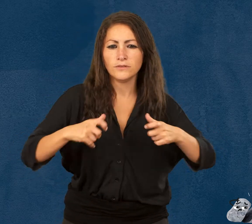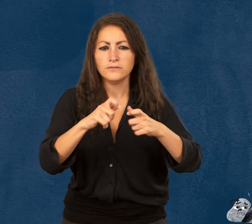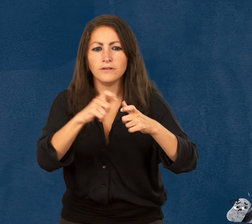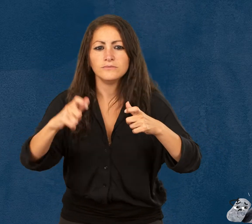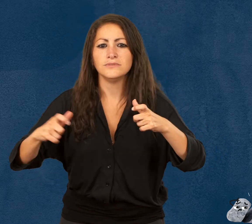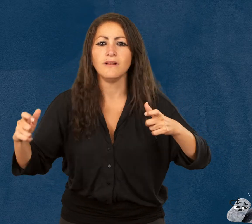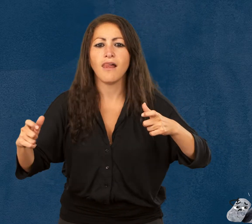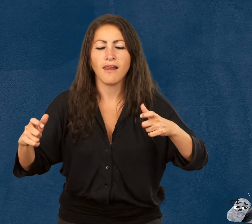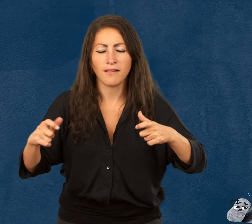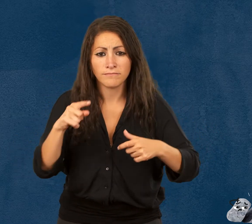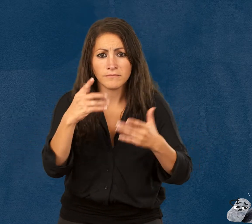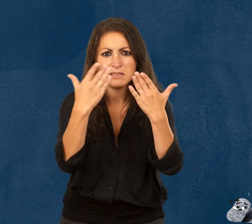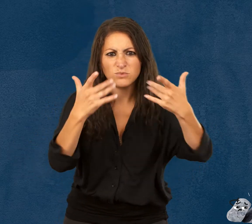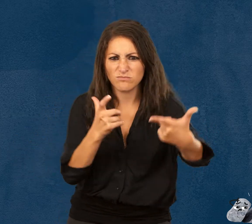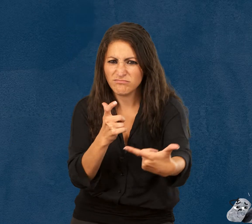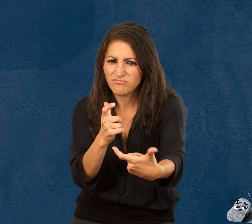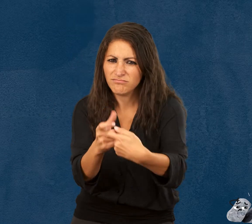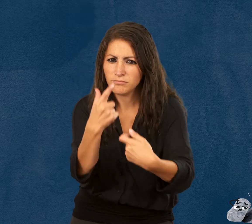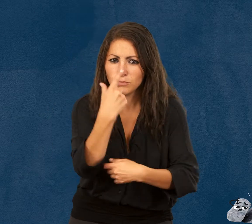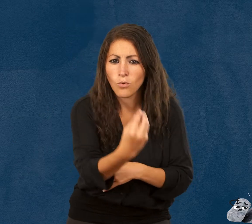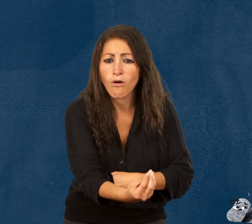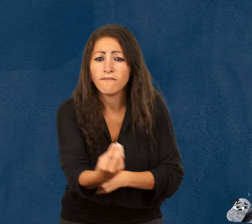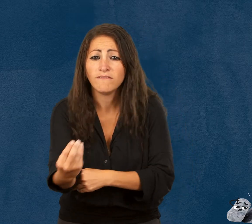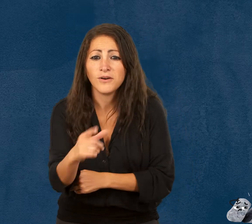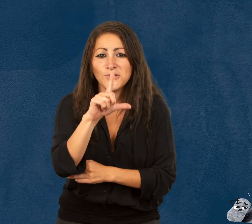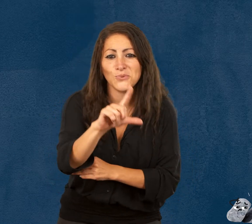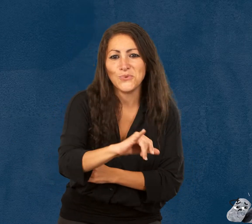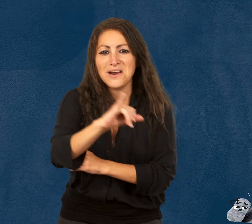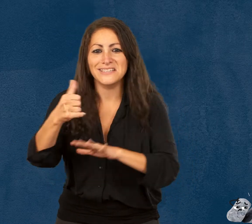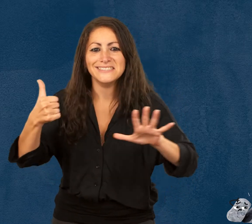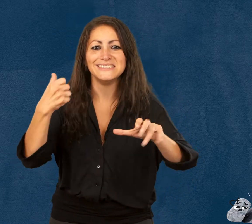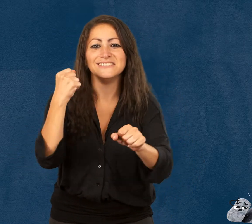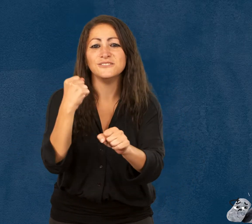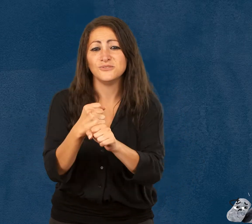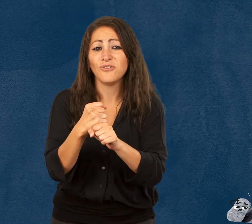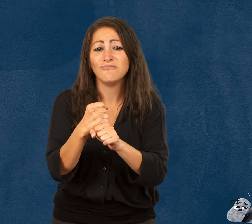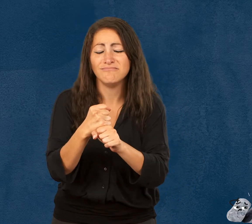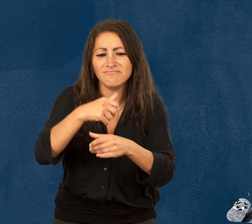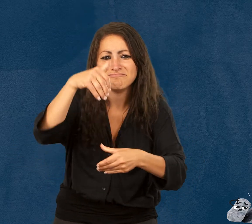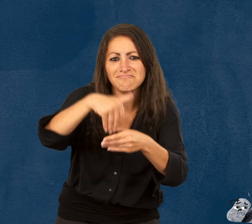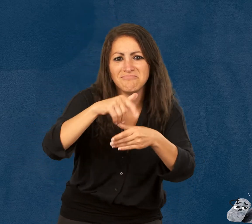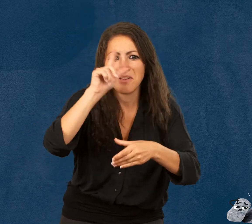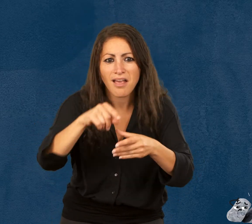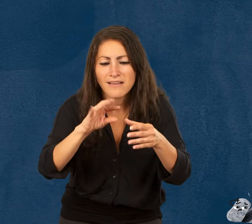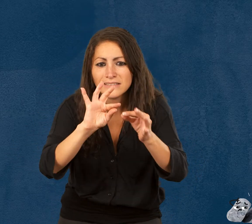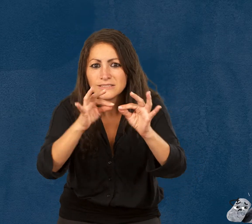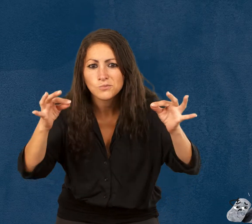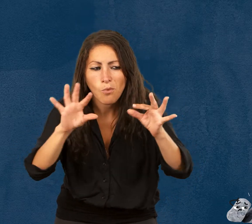située à Paris, dans le 19e arrondissement. Destinée aux enfants de 2 à 6 ans, l'exposition est une histoire à visiter.